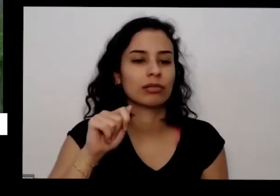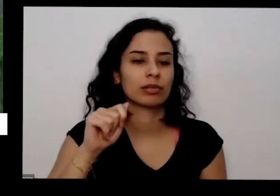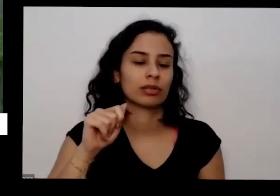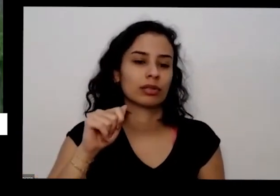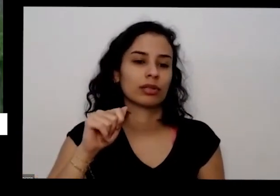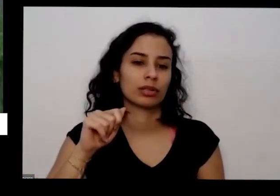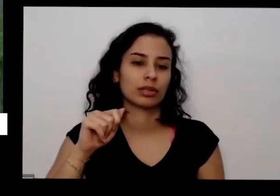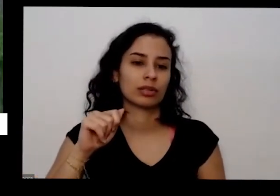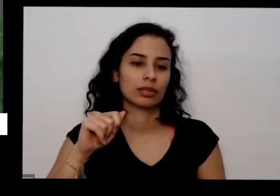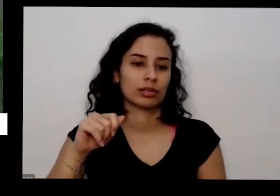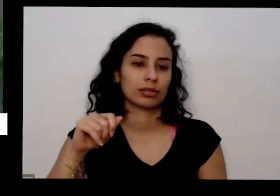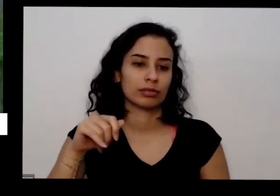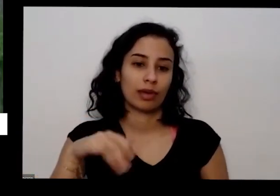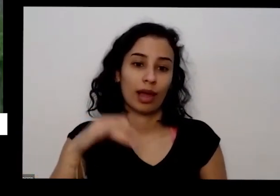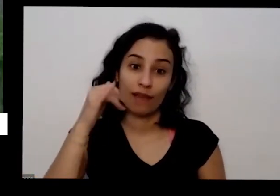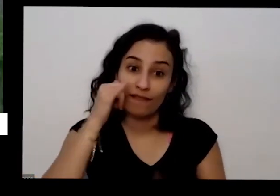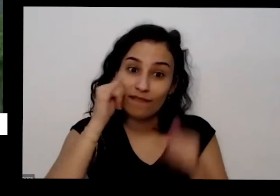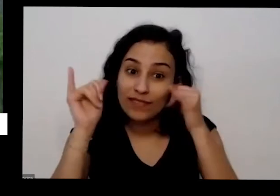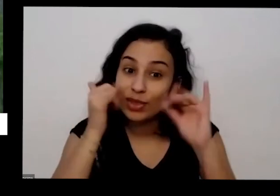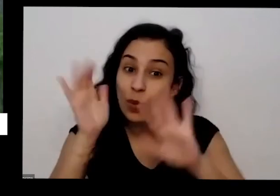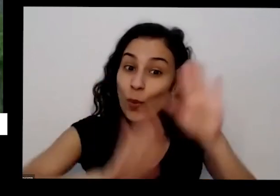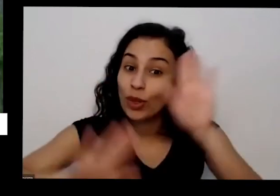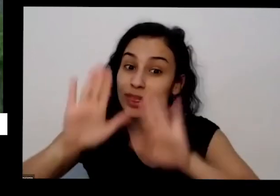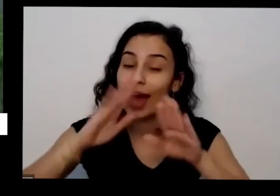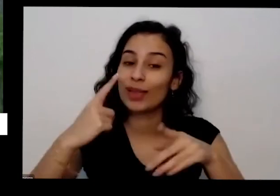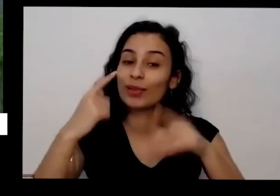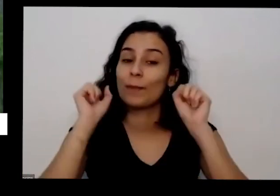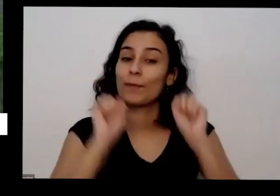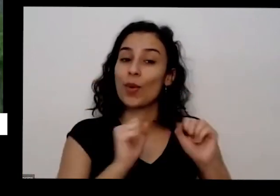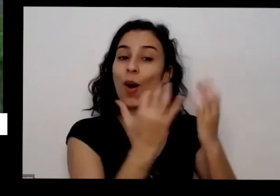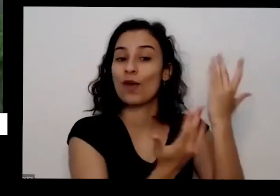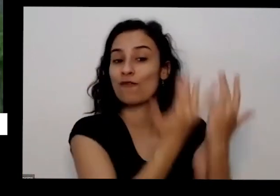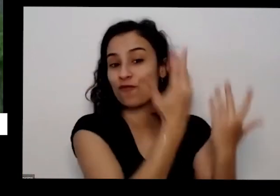vai botar fogo no carro não vai lá no outro dia de tardezinha quando apagou tudo mesmo e aí você